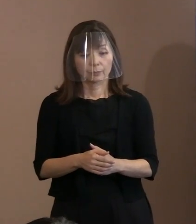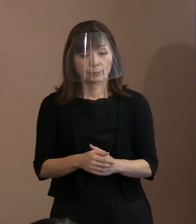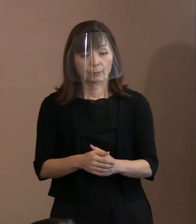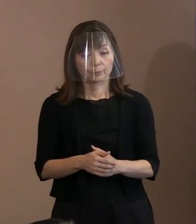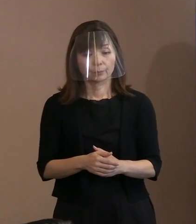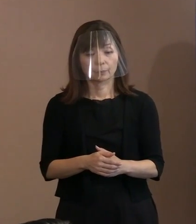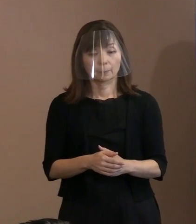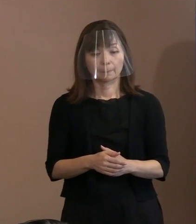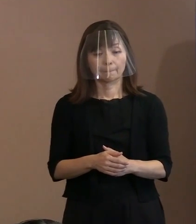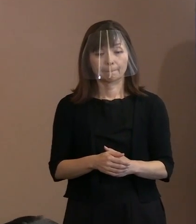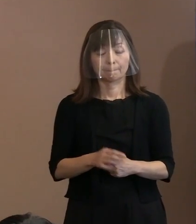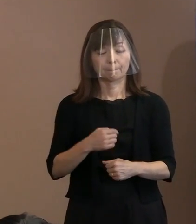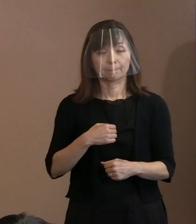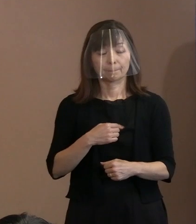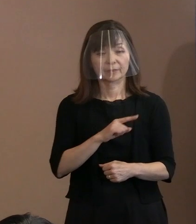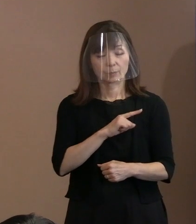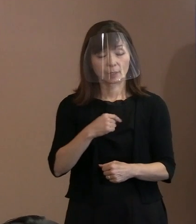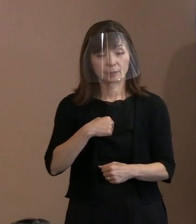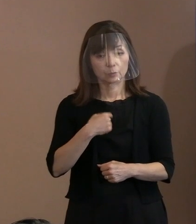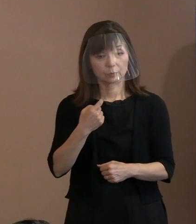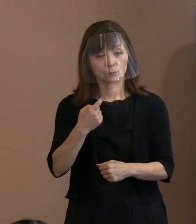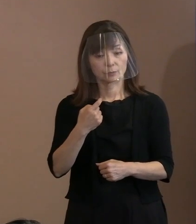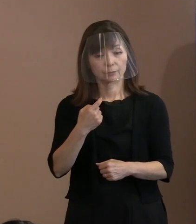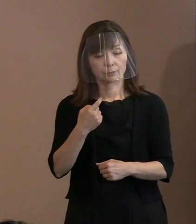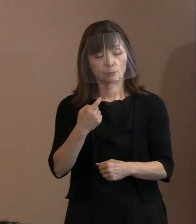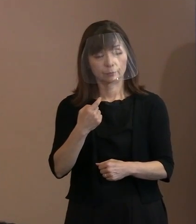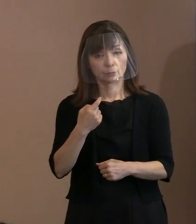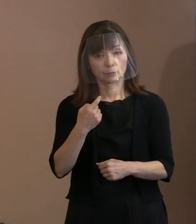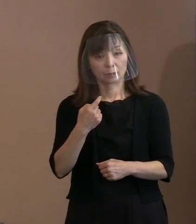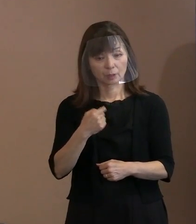一番自分が気にかかっているのは､ 間違いなくロシアによるウクライナ侵攻